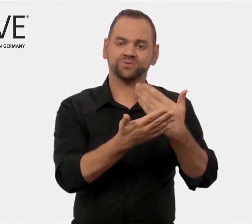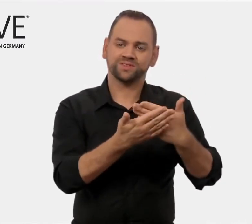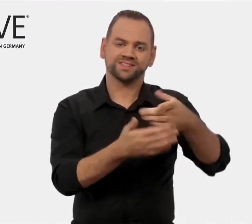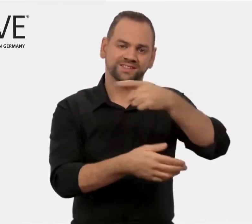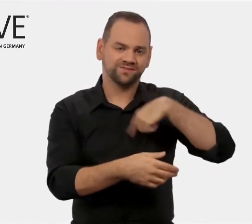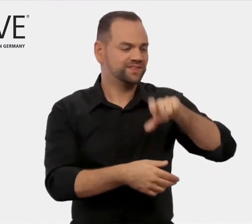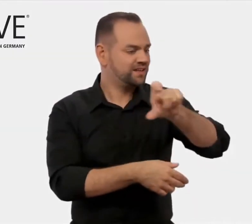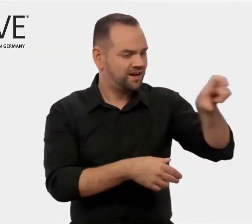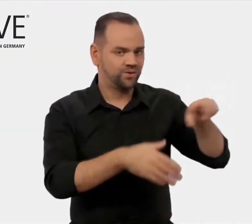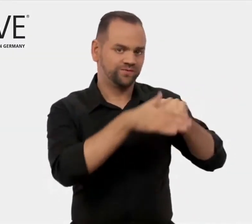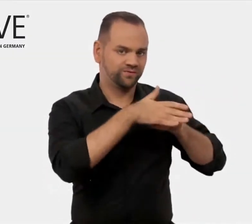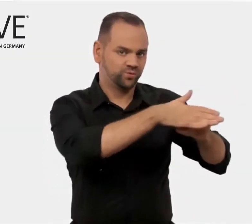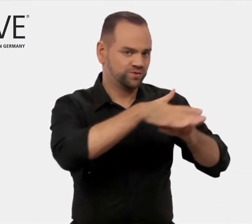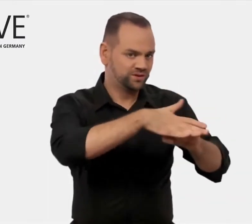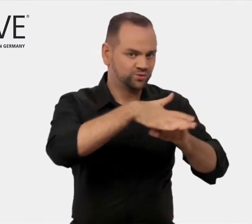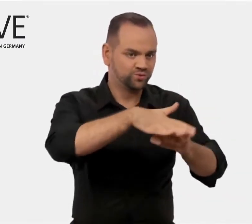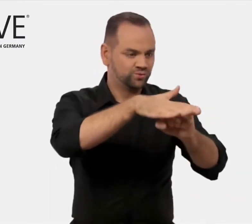Wir unterstützen diese Unternehmen,